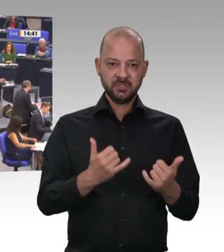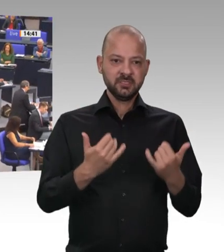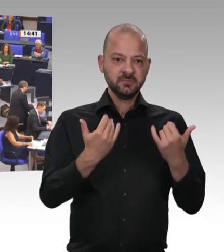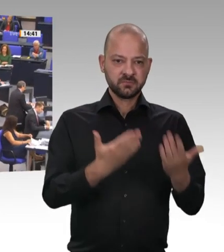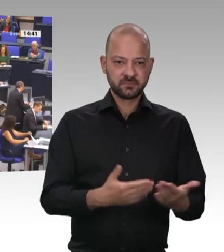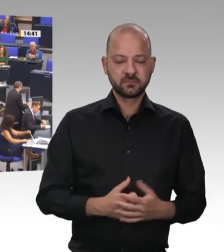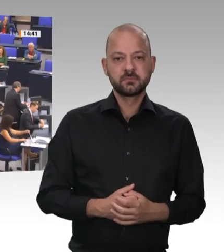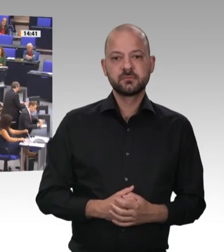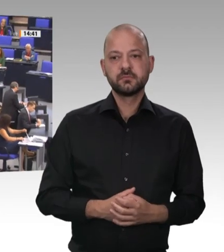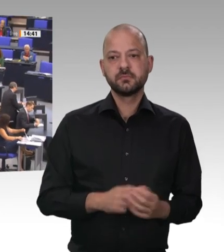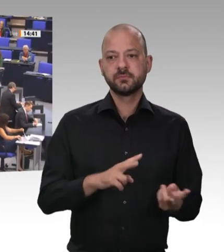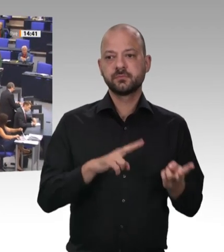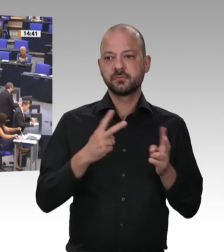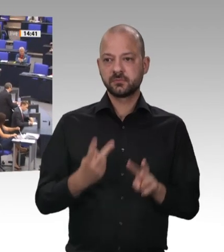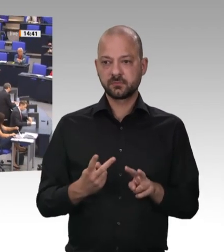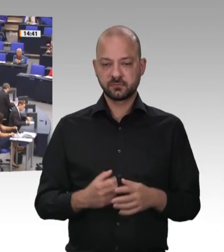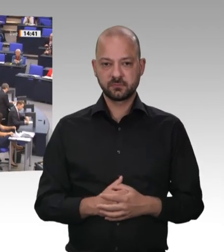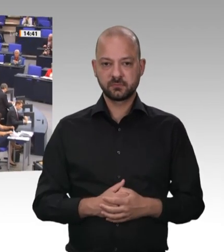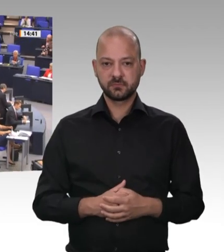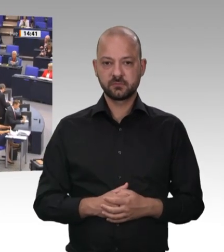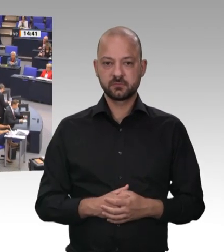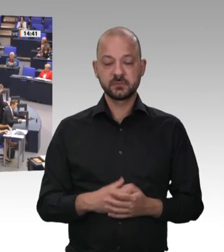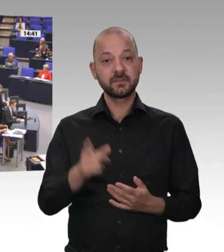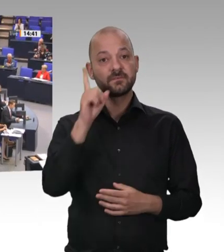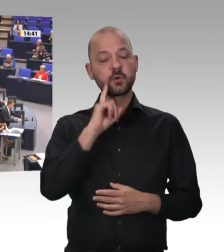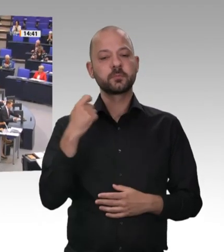Mein Vorredner hat klargemacht, dass er die Axt an die betriebliche Mitbestimmung